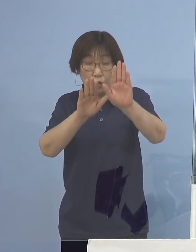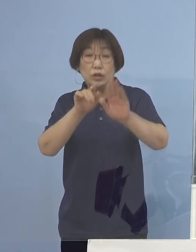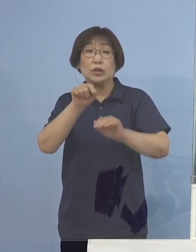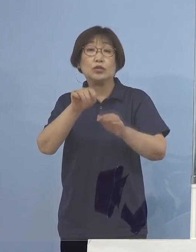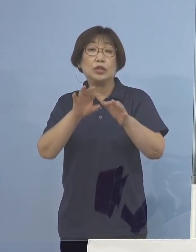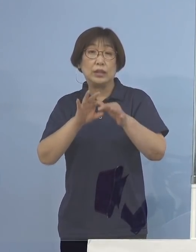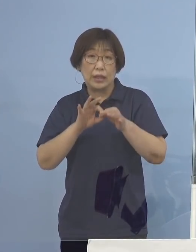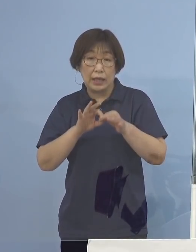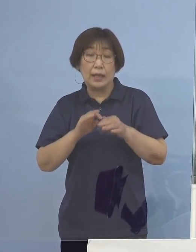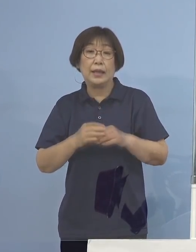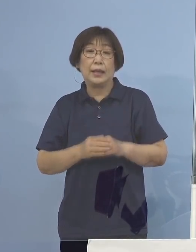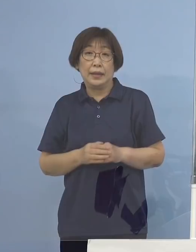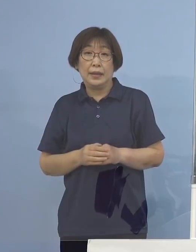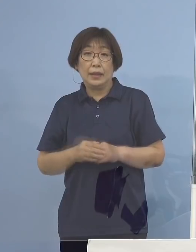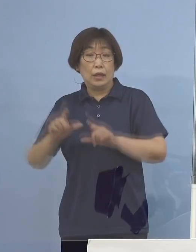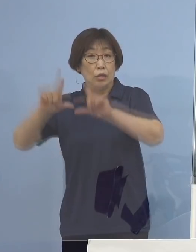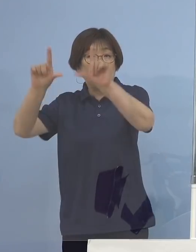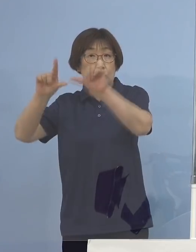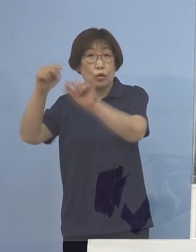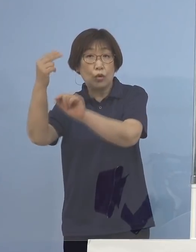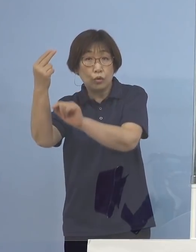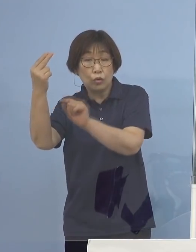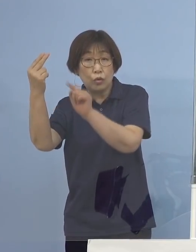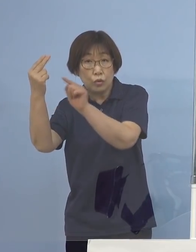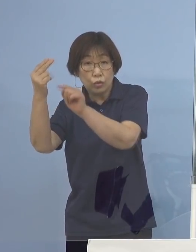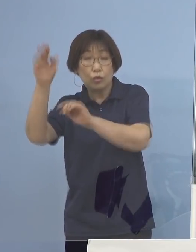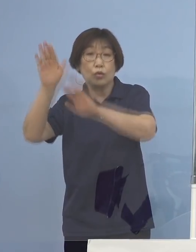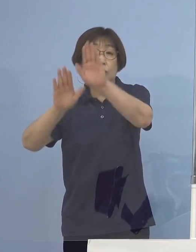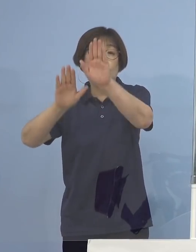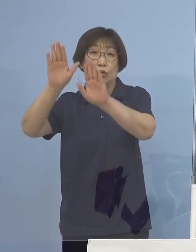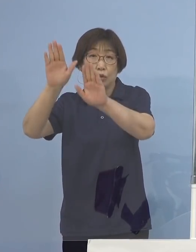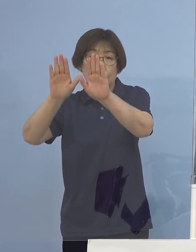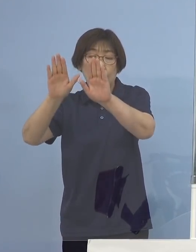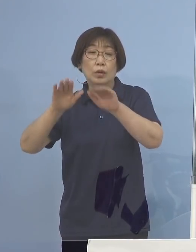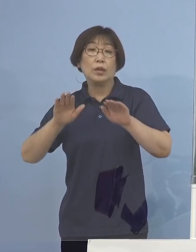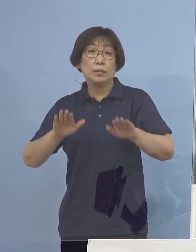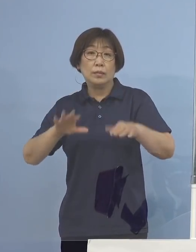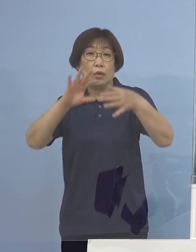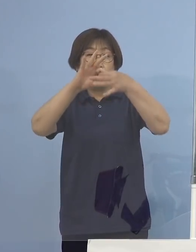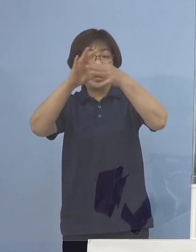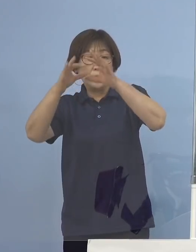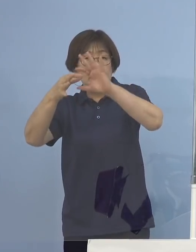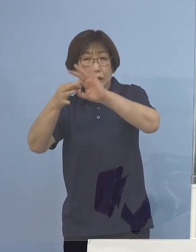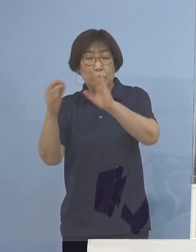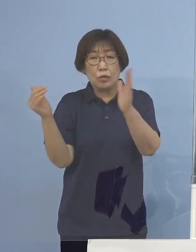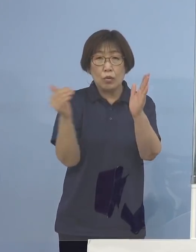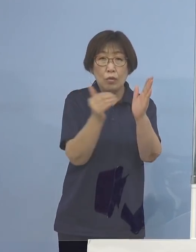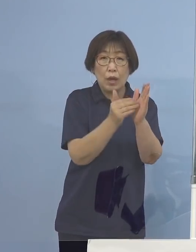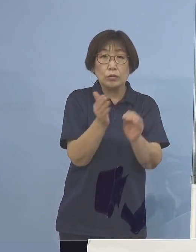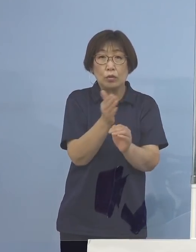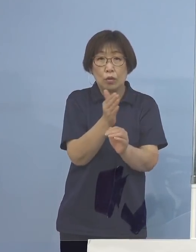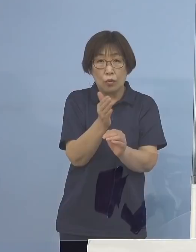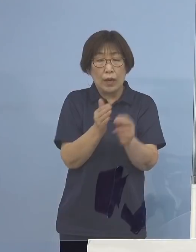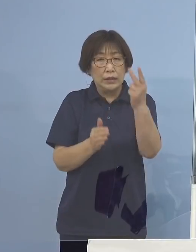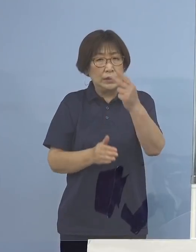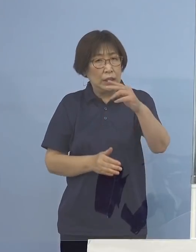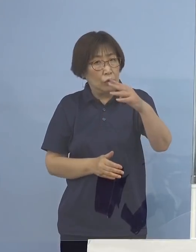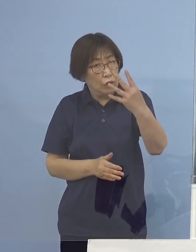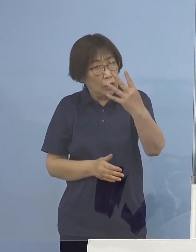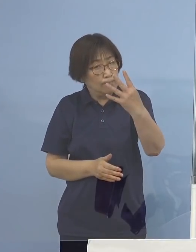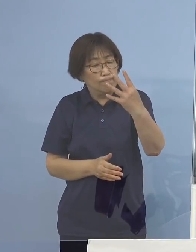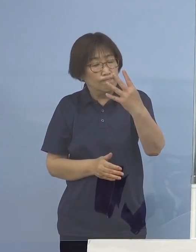少し東京都の状況、オリンピックを終える頃には2,400（名） いやいやいや、3,000（名）ぐらいいきそうだ